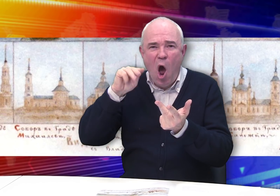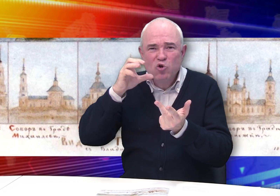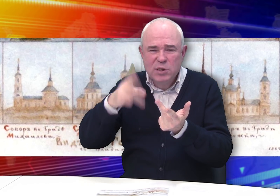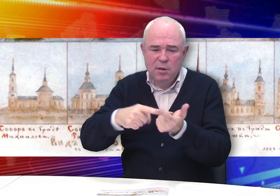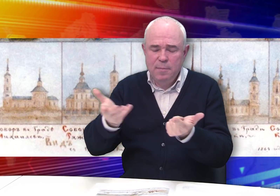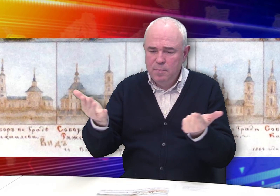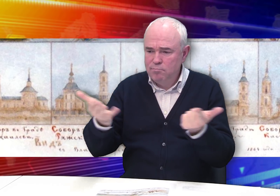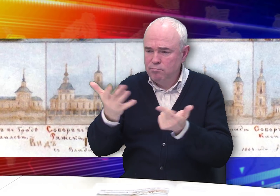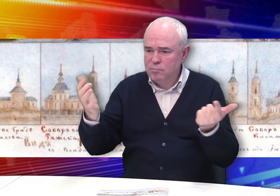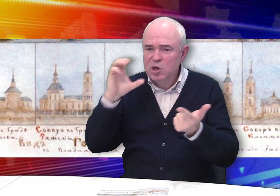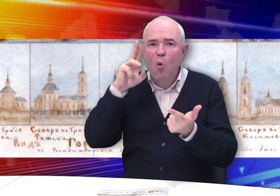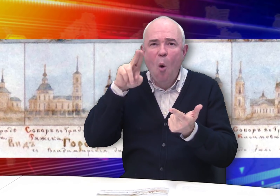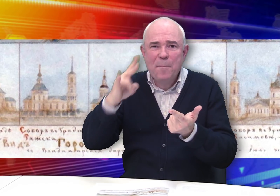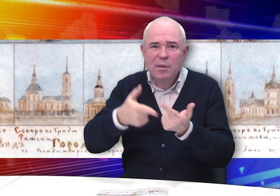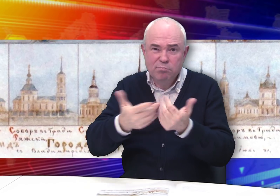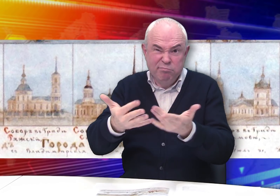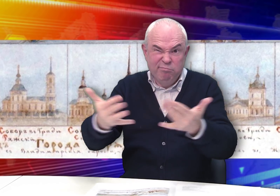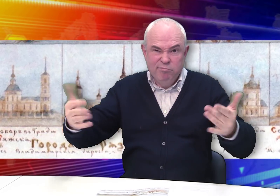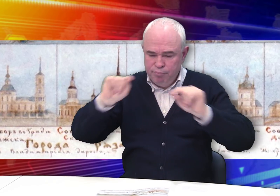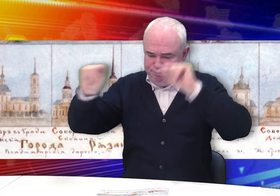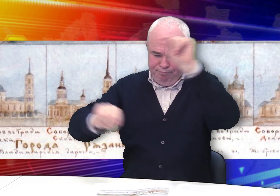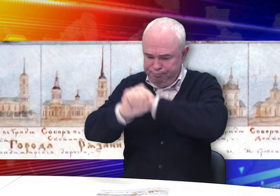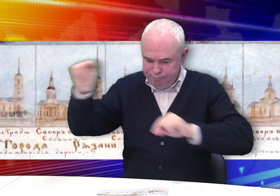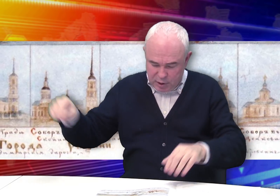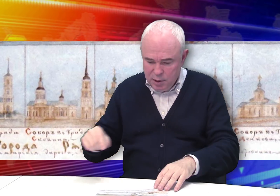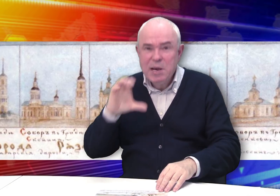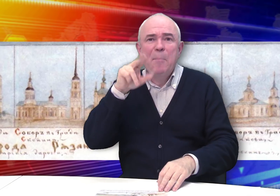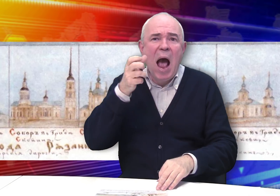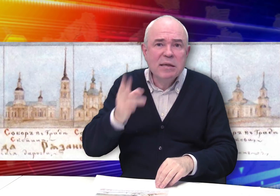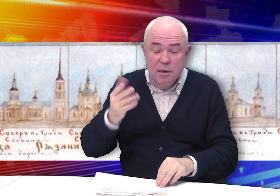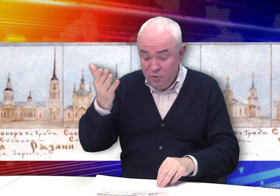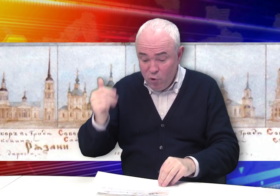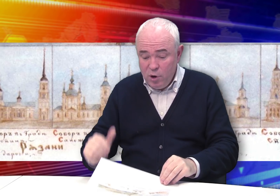Ряжске, Скопине… Спасске и других.